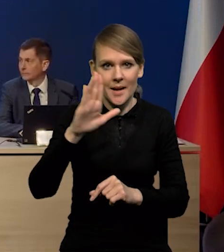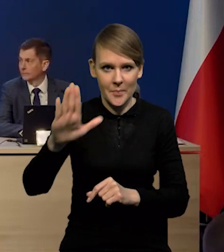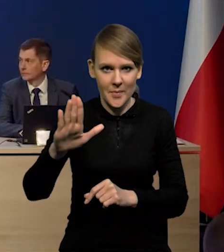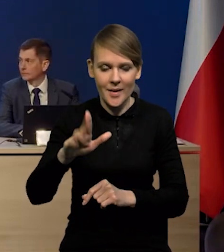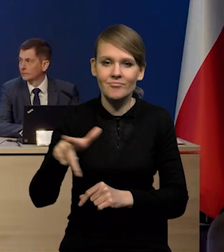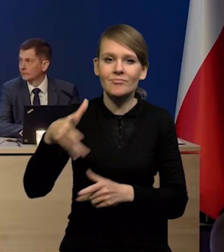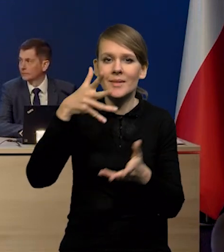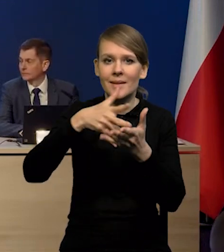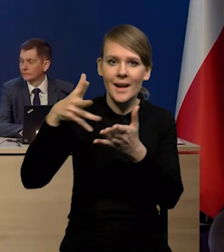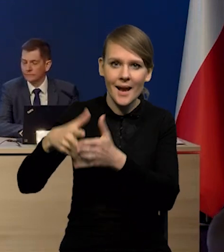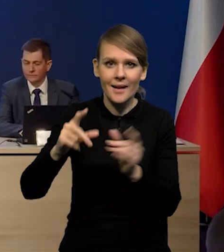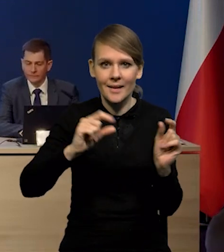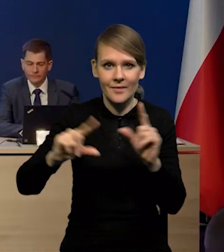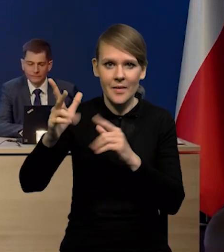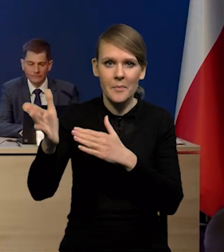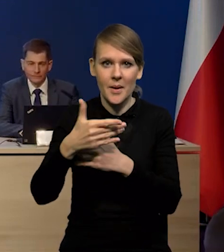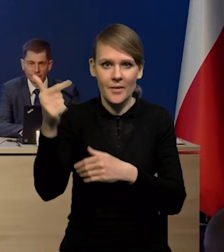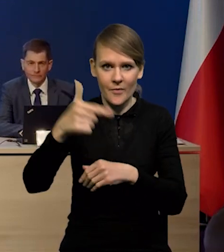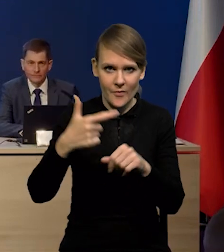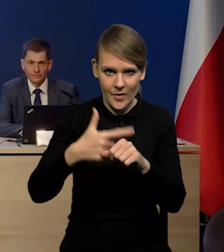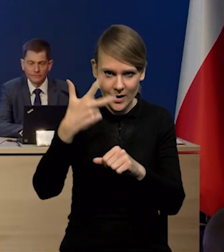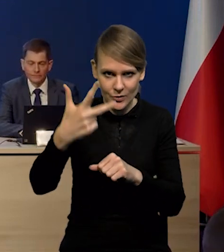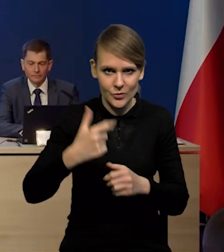z raportu o inflacji marzec 2023.